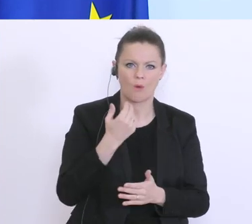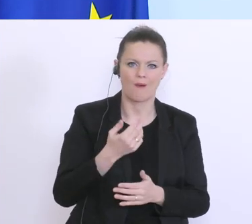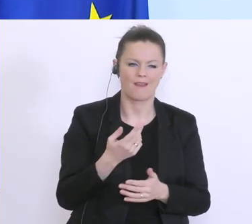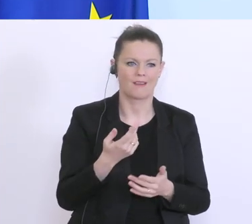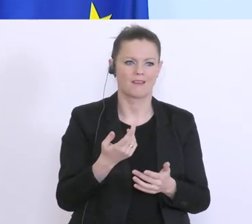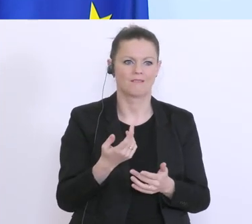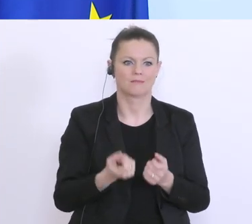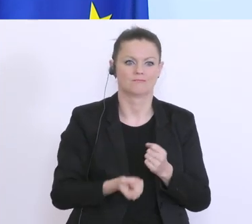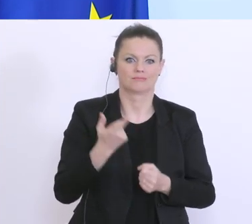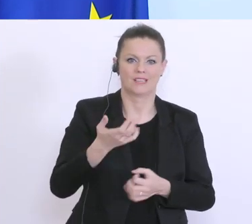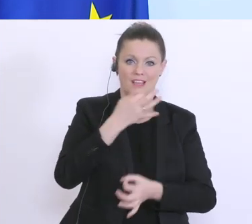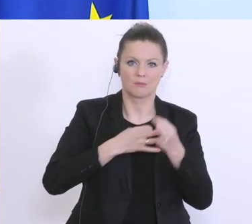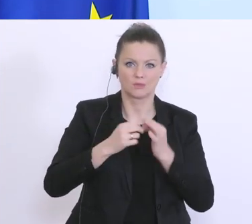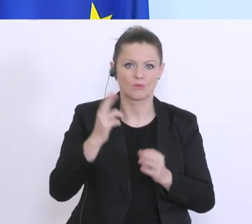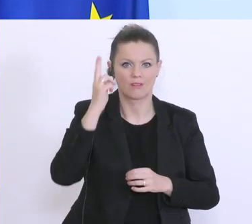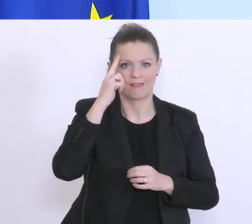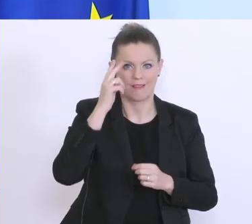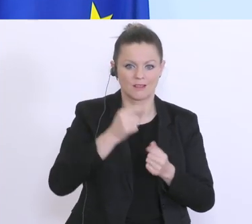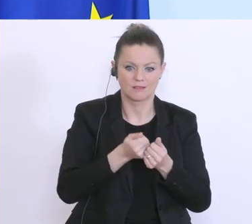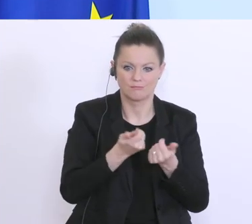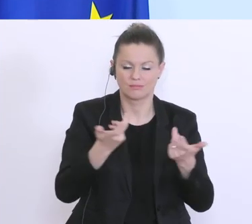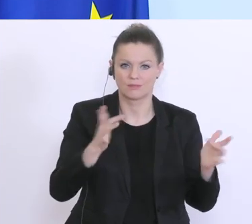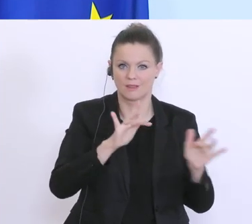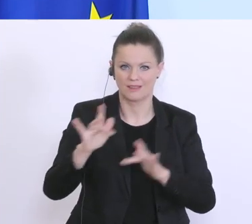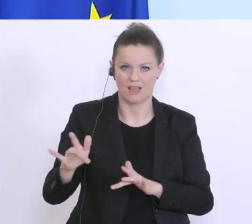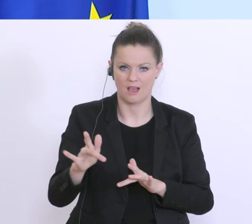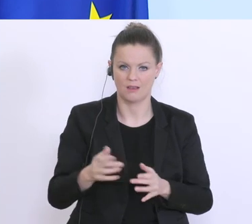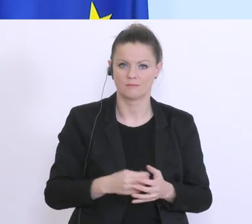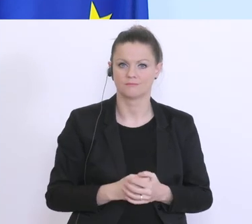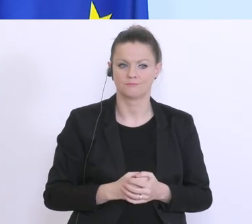Wenn ich Ihnen vielleicht, die Woche die für mich sehr einprägsam war, noch einmal Revue